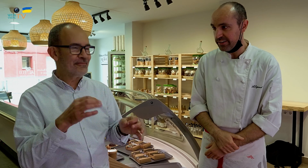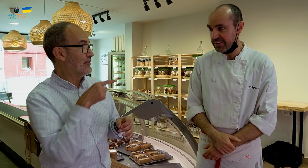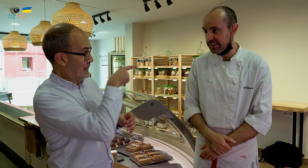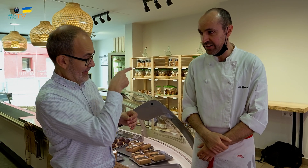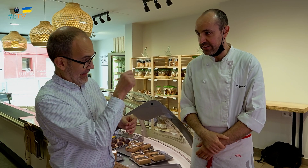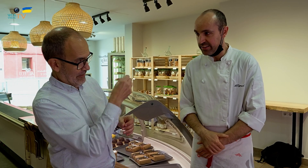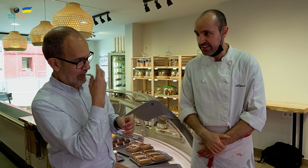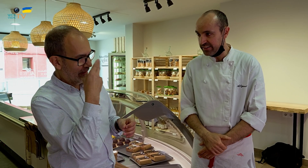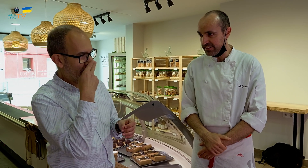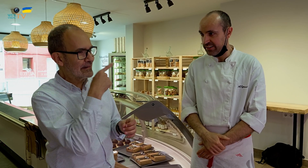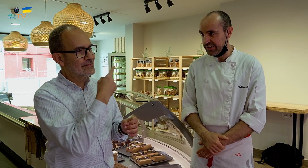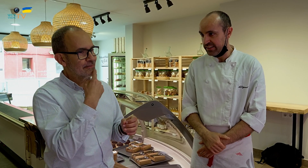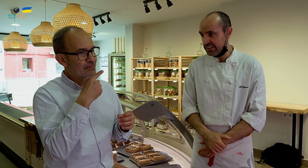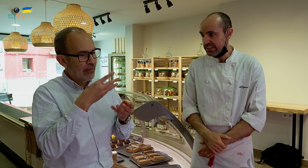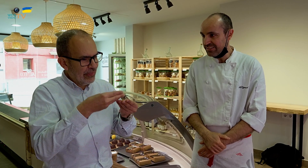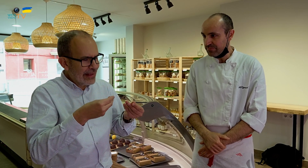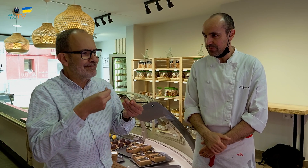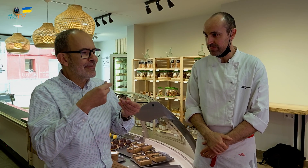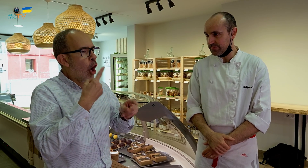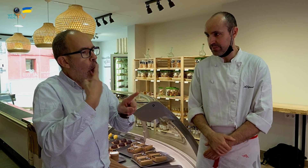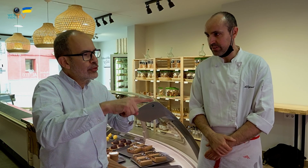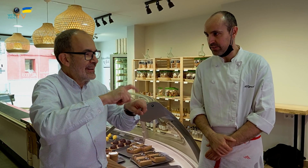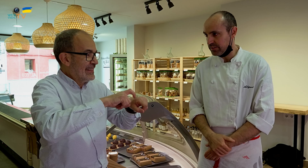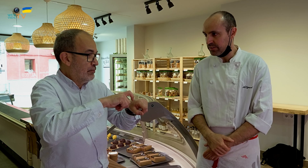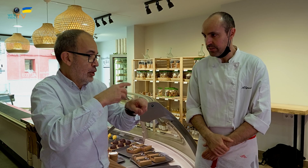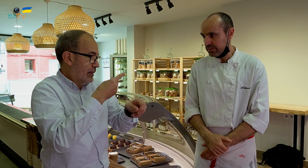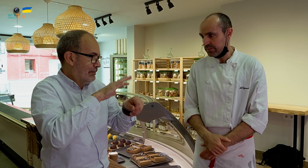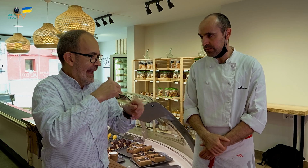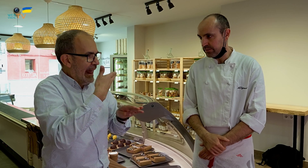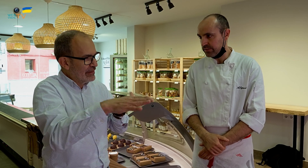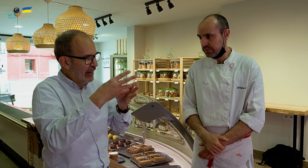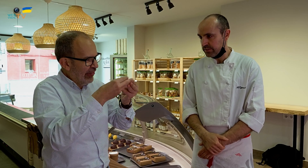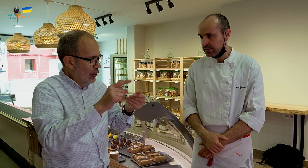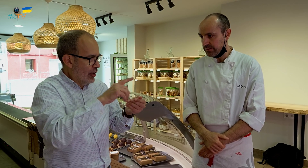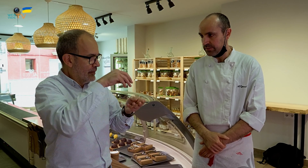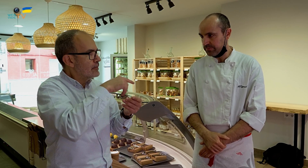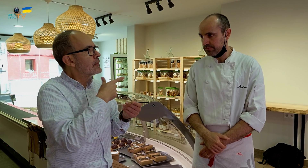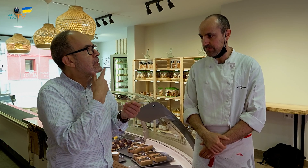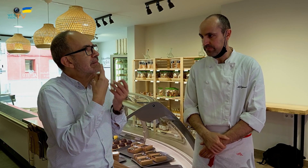Correcto, esto que cuentas es interesante, lo de que se deshace, por lo que hay que buscar otro tipo para evitar que se deshaga,